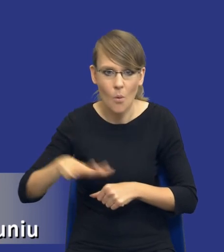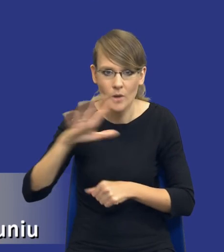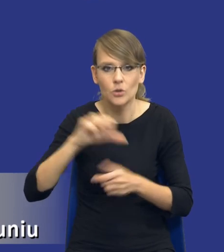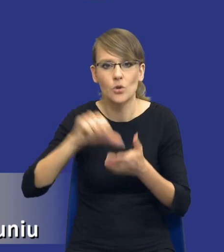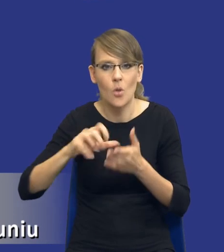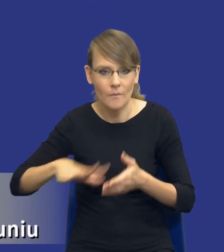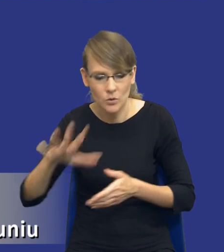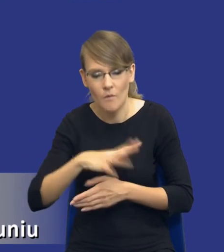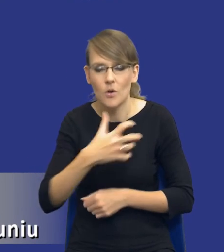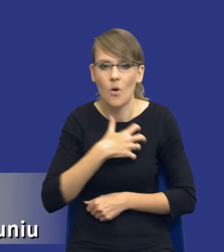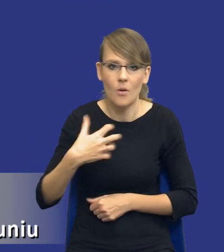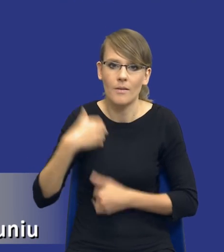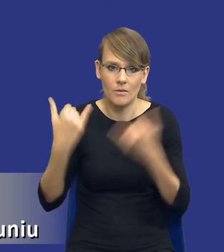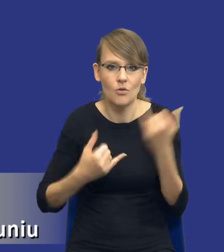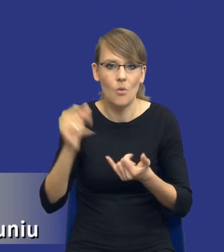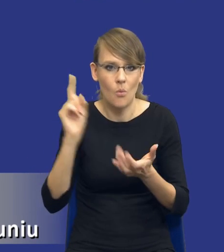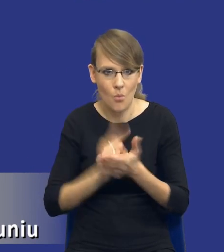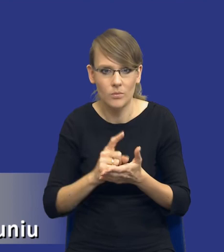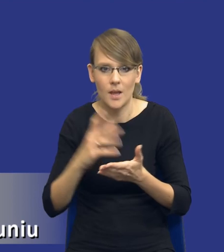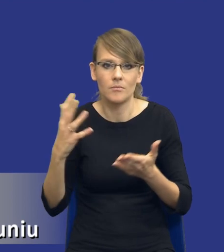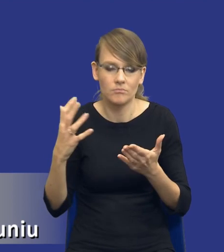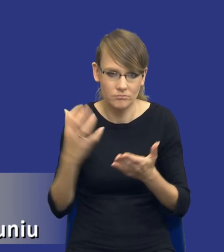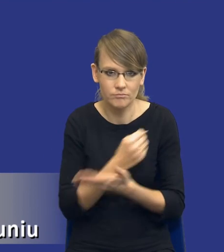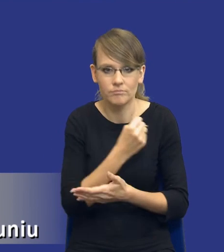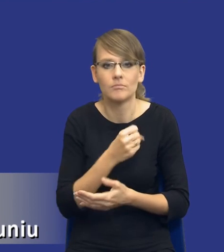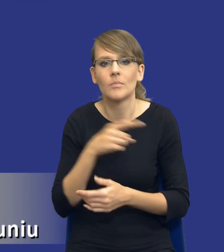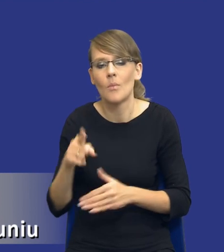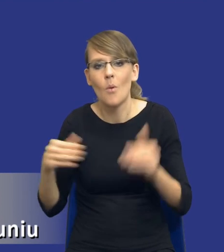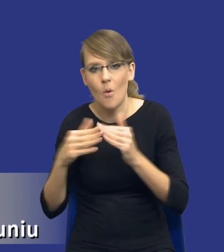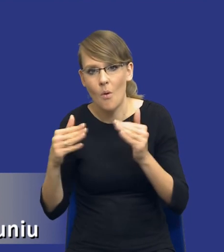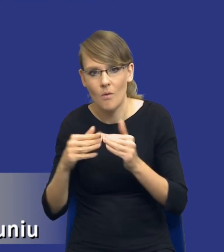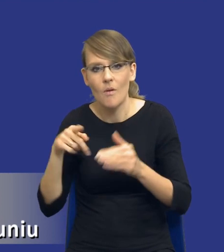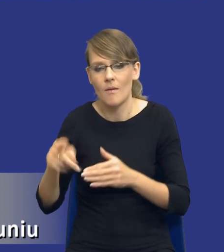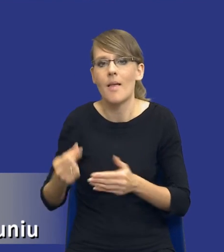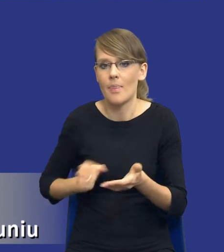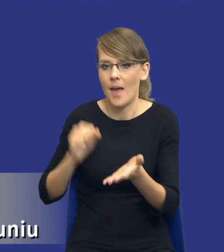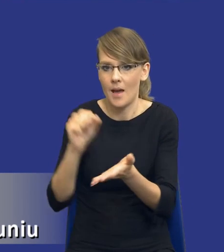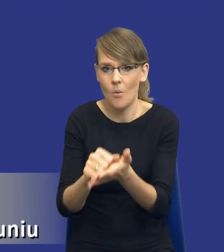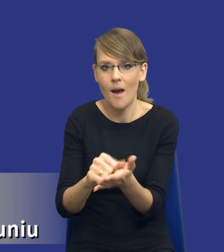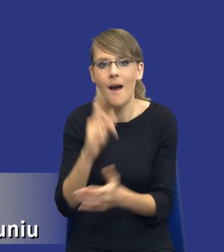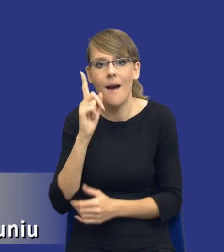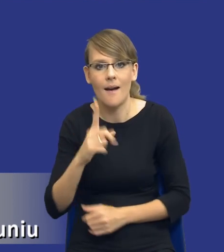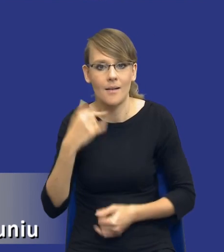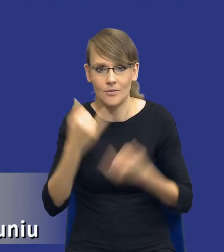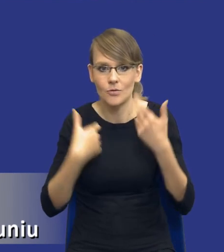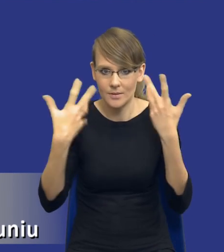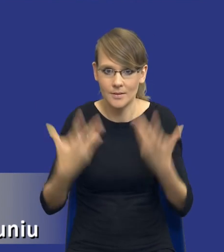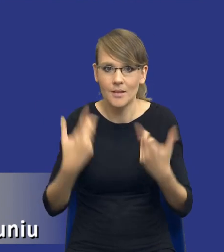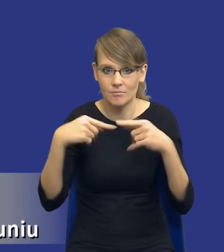jeżeli one są możliwe do osiągnięcia w stosunku do poniesionych nakładów. Tyle tylko, drodzy Państwo, że żeby zrealizować tą zasadę, no to przed